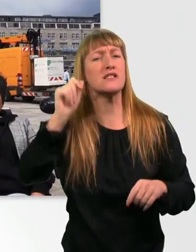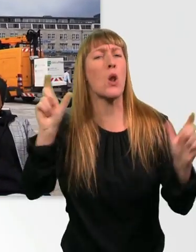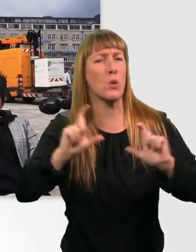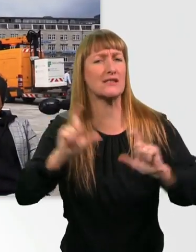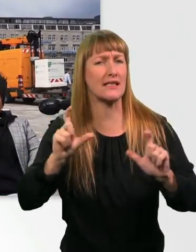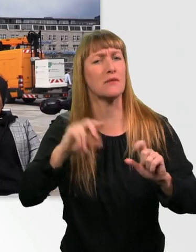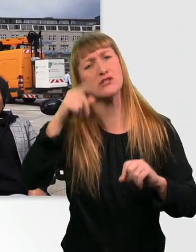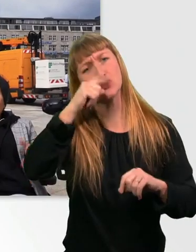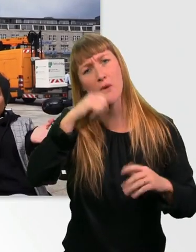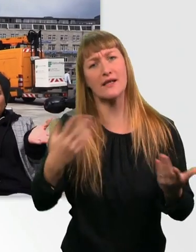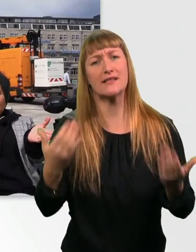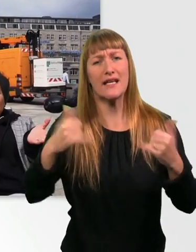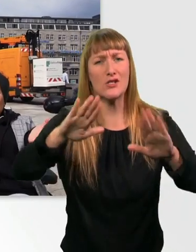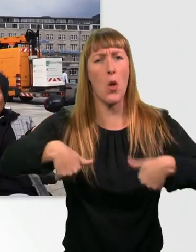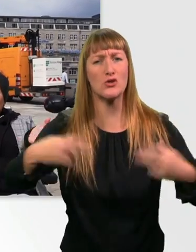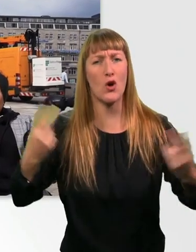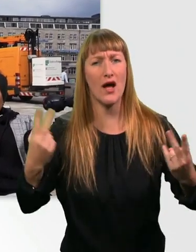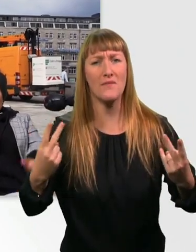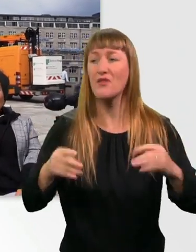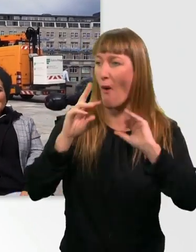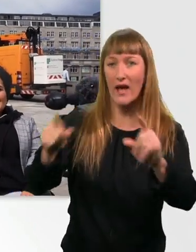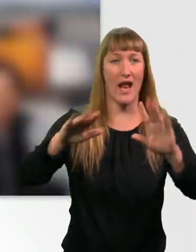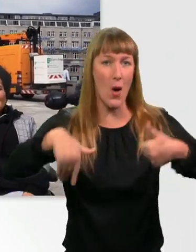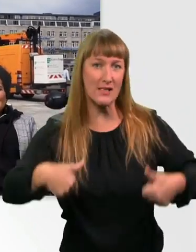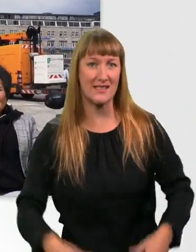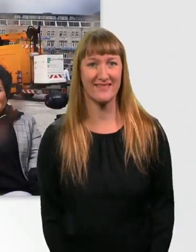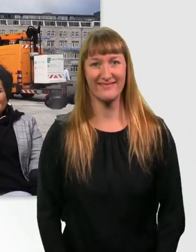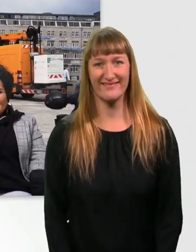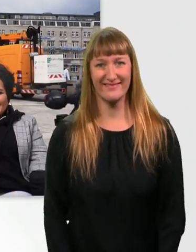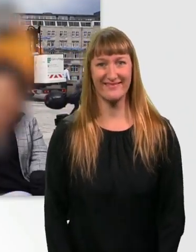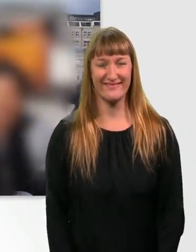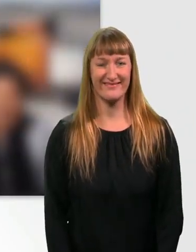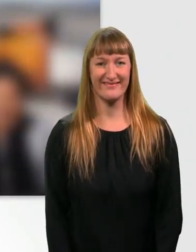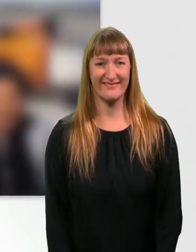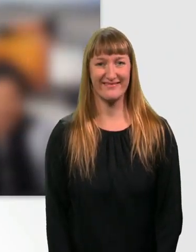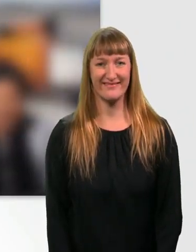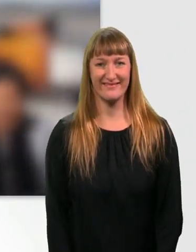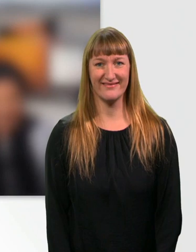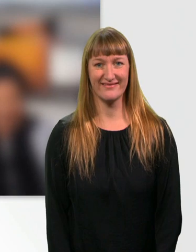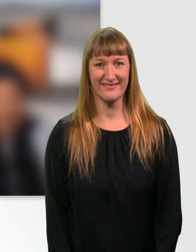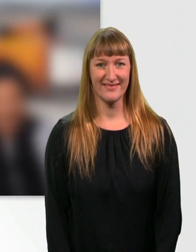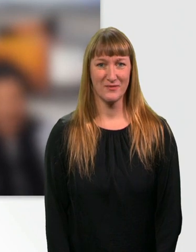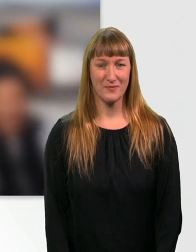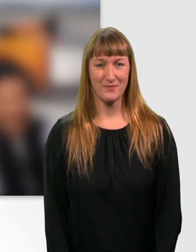Ich würd sagen, wir legen direkt los, oder? Yes. Auf gehts. - Los gehts. (Musik)